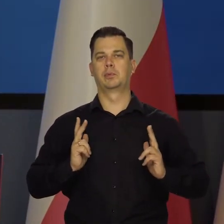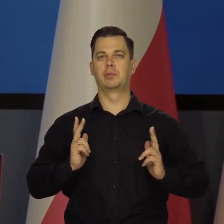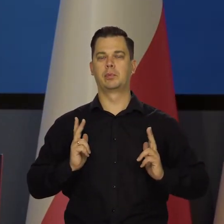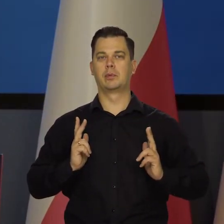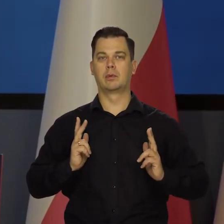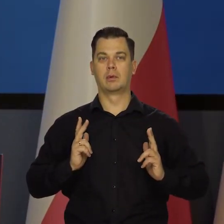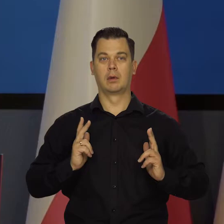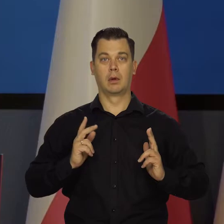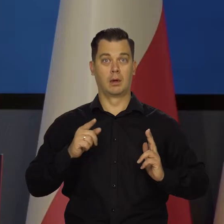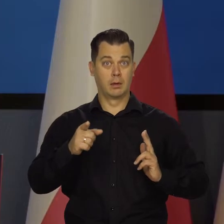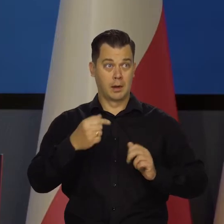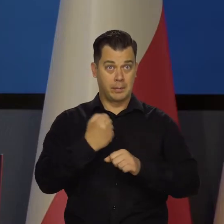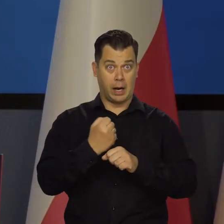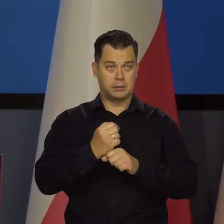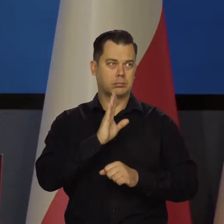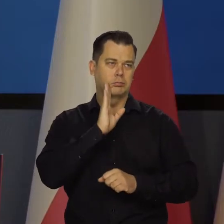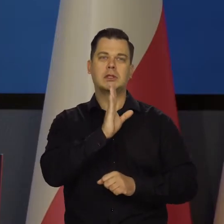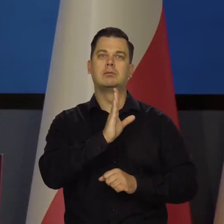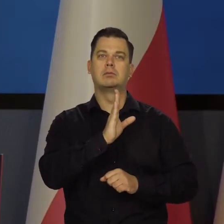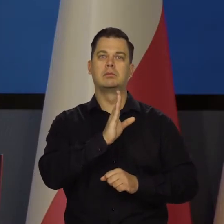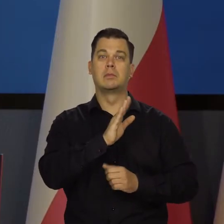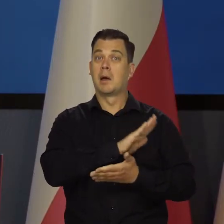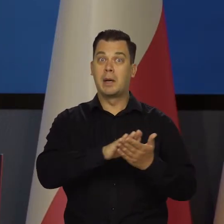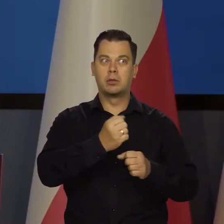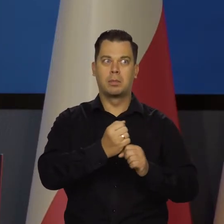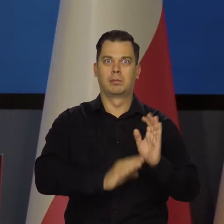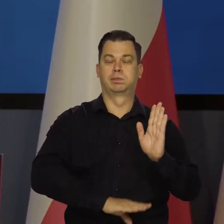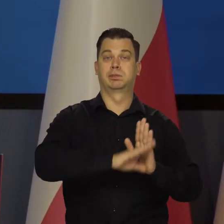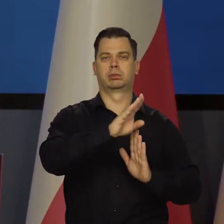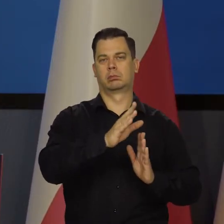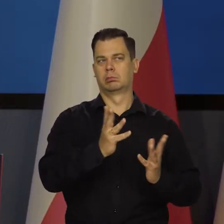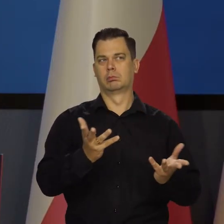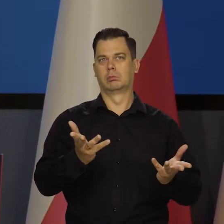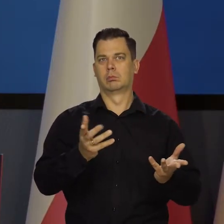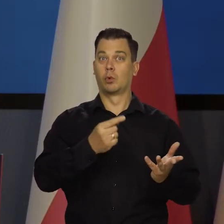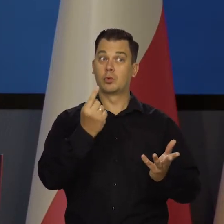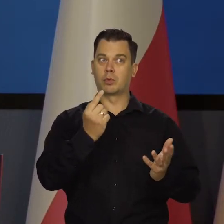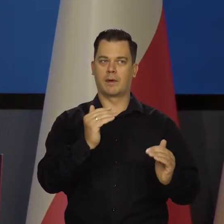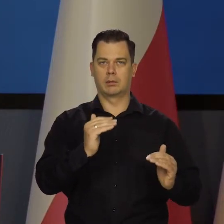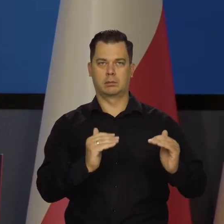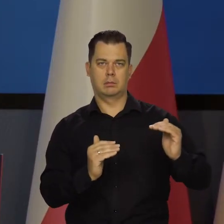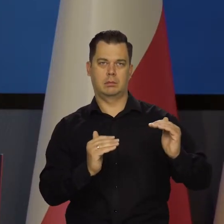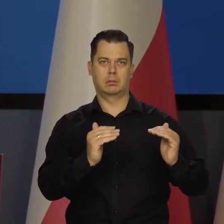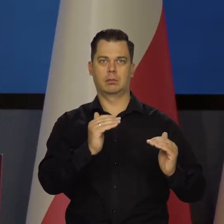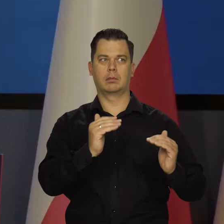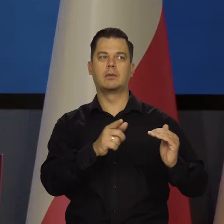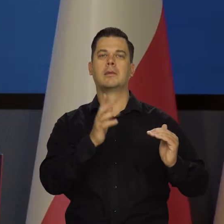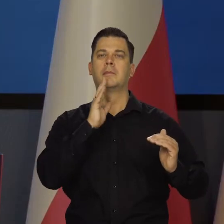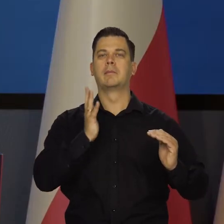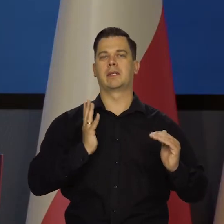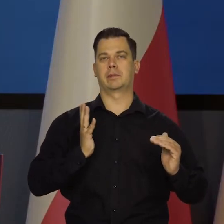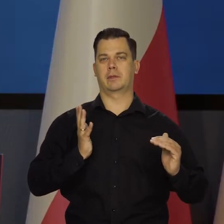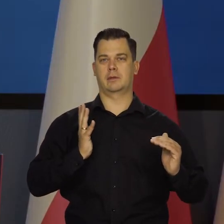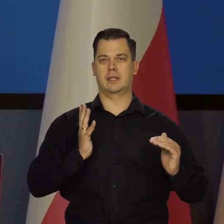A nie zmienia się zatrudnienie, nie robi się bezrobocie. Czy kryzys, czy recesja. Właśnie kurs się zmienia.